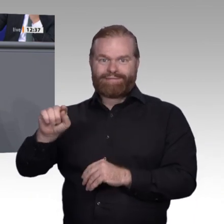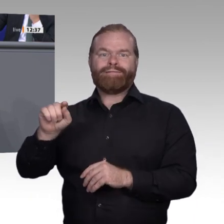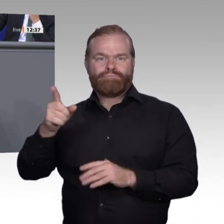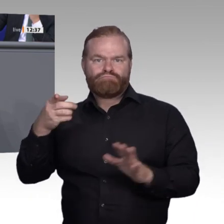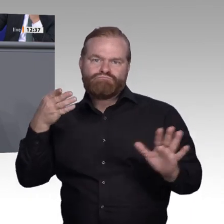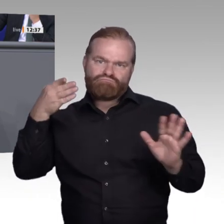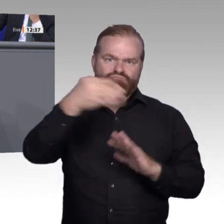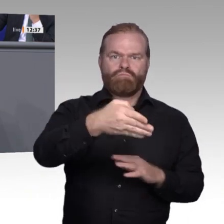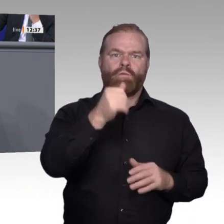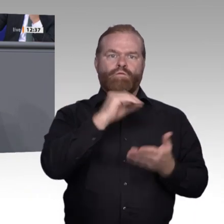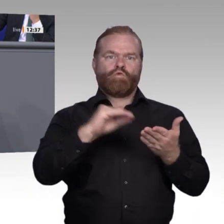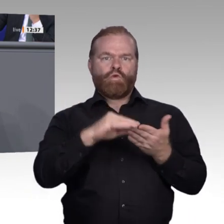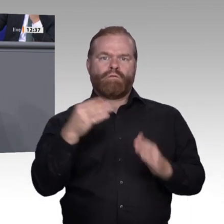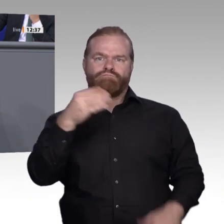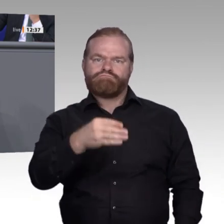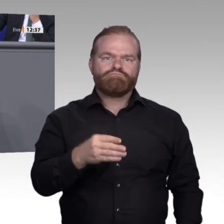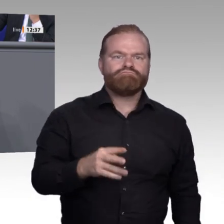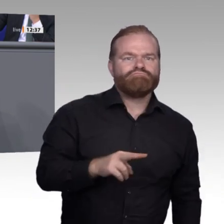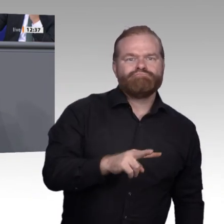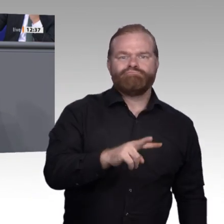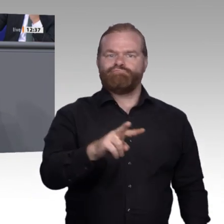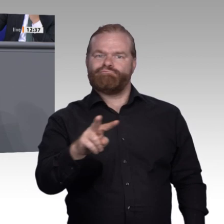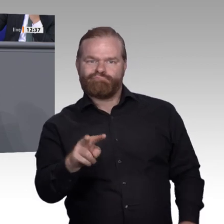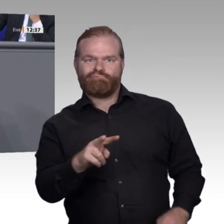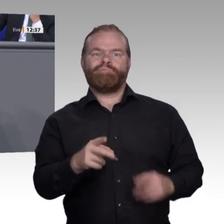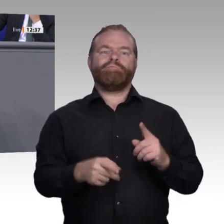brauchen unsere Unterstützung in Sachen Weiterbildung, damit sie nicht die Sorge